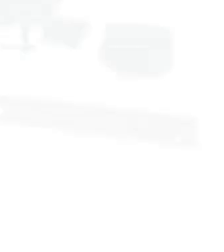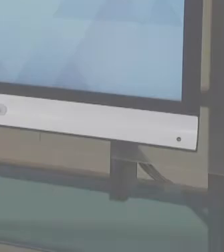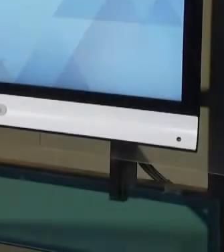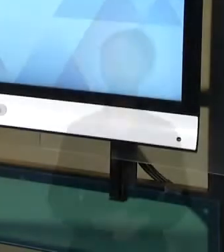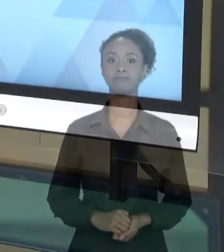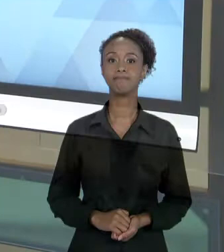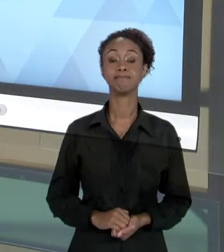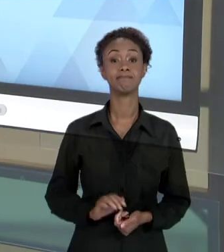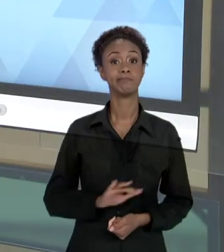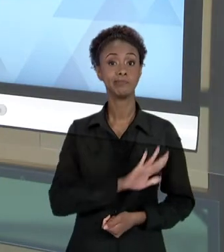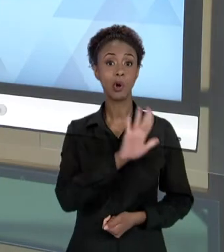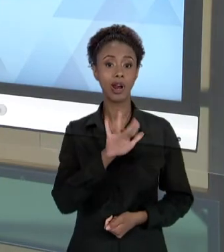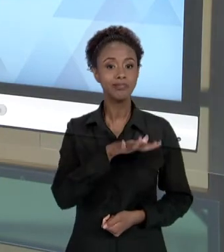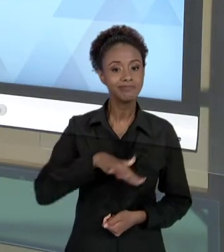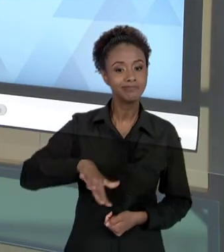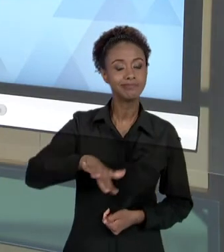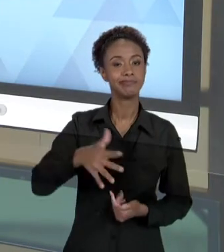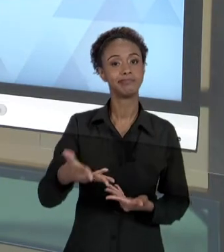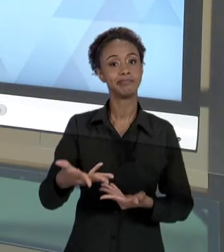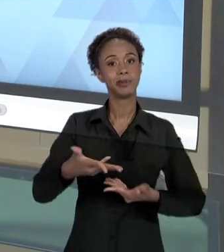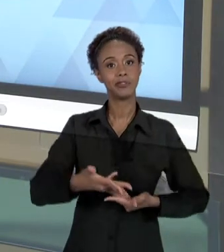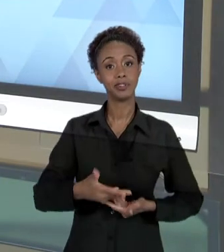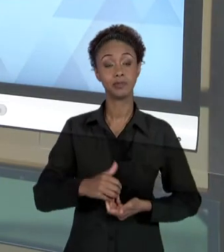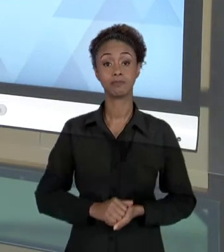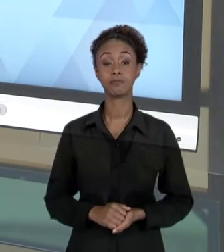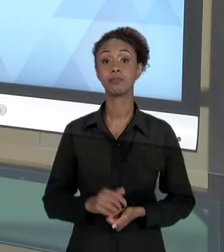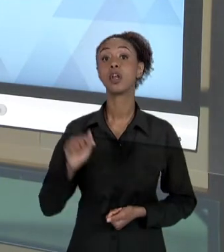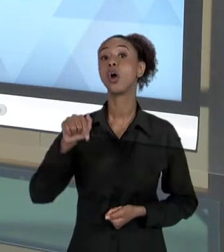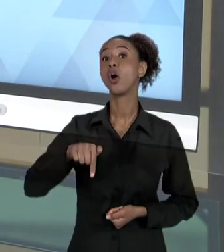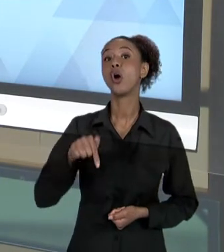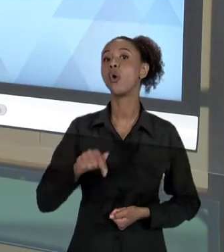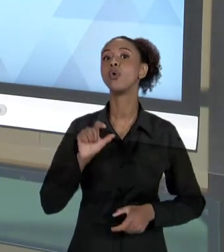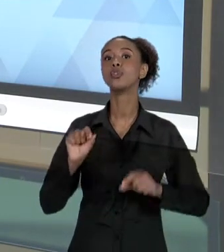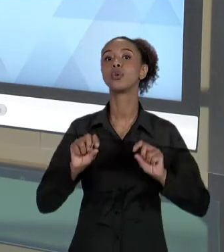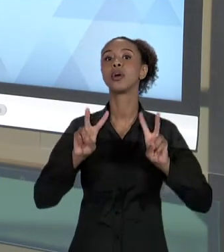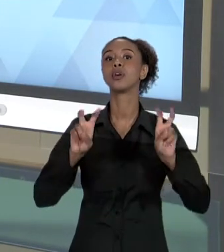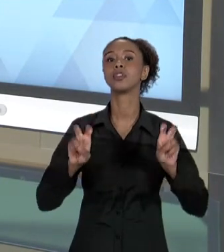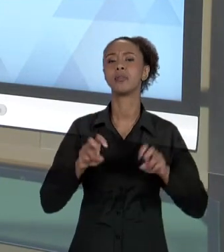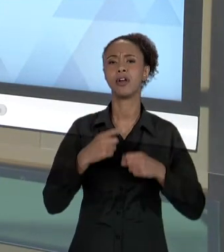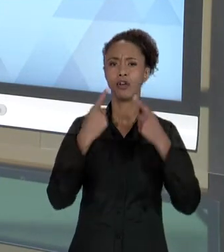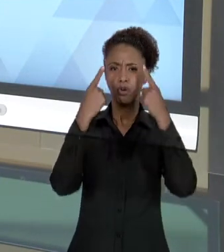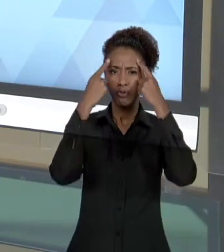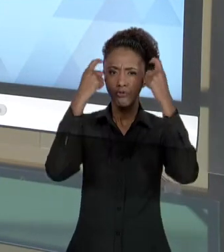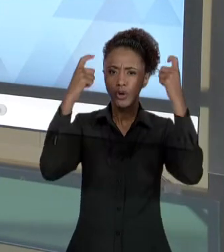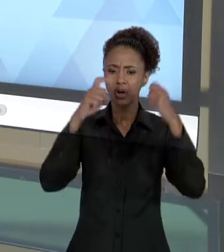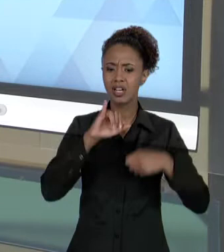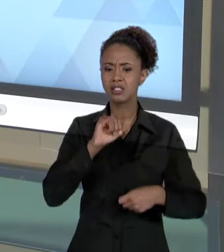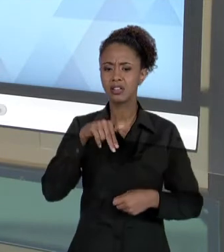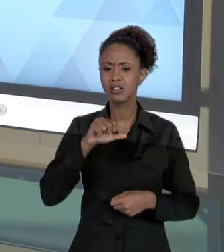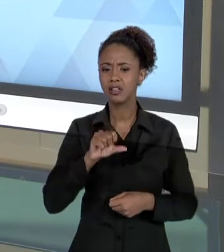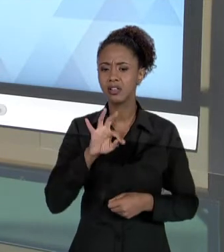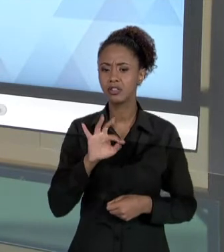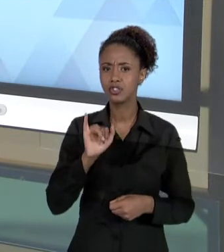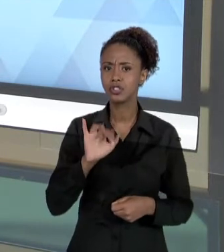[RAFAE] OLÁ, SEJAM TODOS MUITO BEM-VINDOS. HOJE VAMOS FALAR SOBRE "VIOLÊNCIA INSTITUCIONAL E RESPONSABILIDADE SOCIAL".